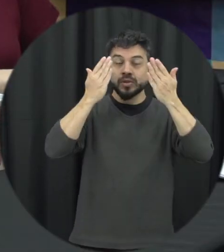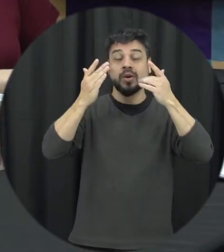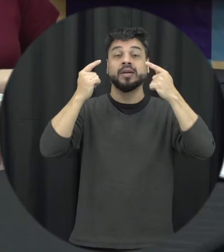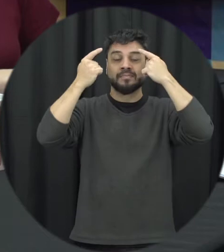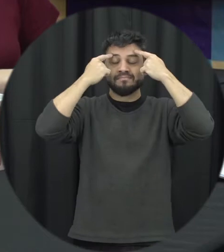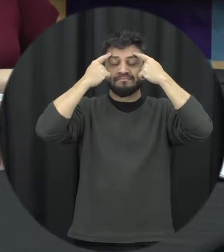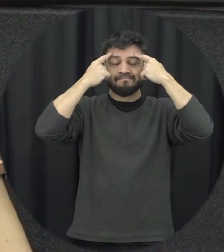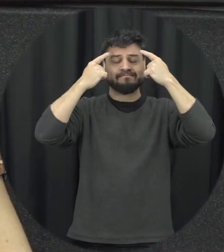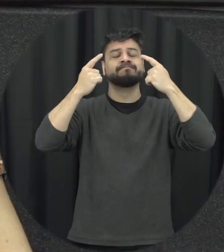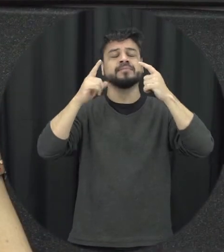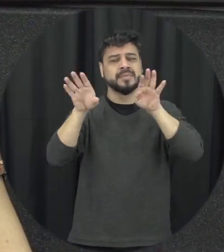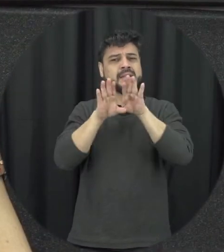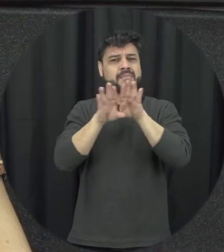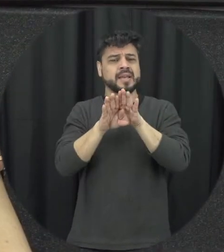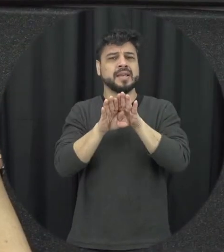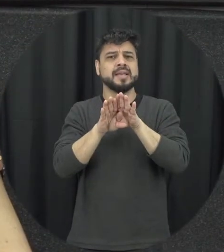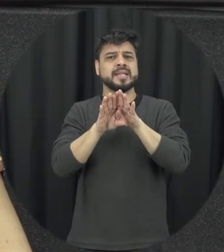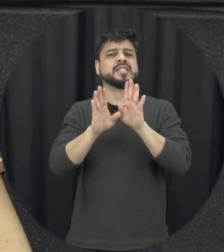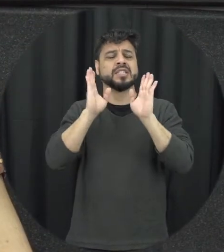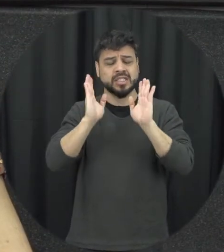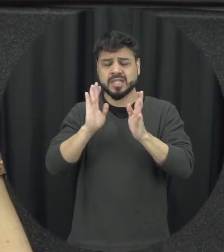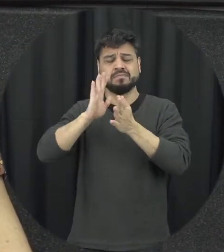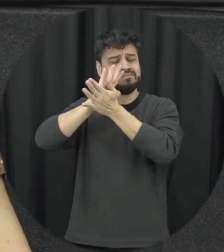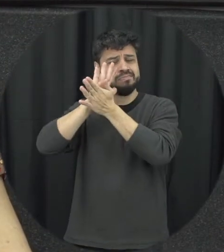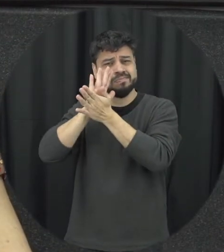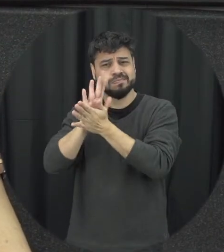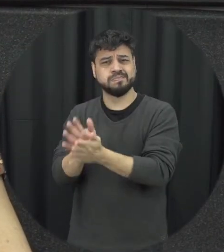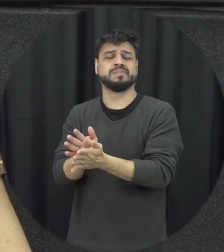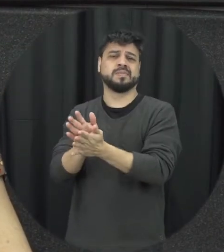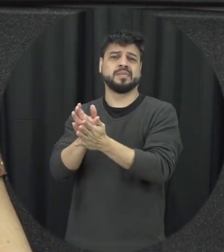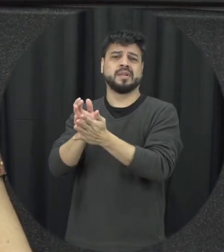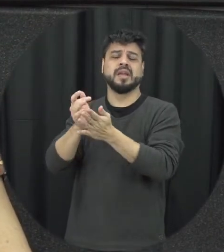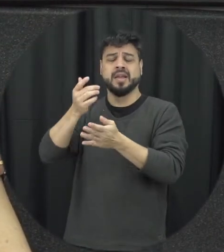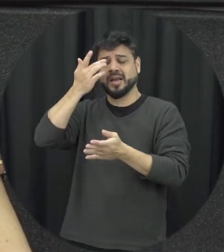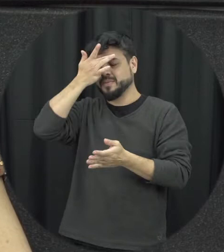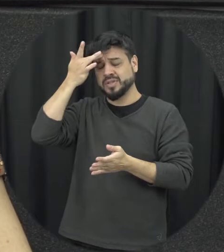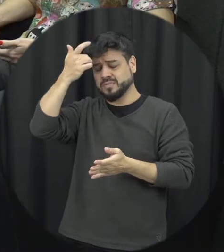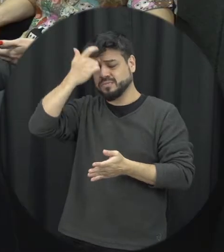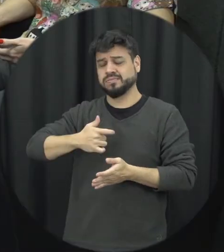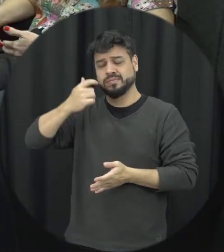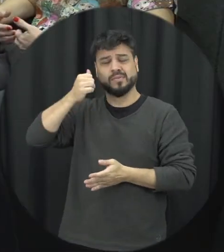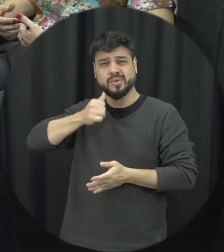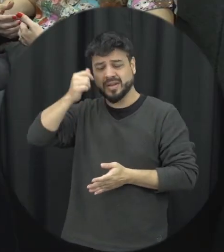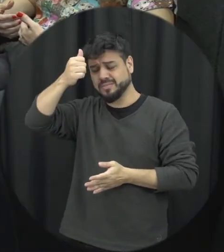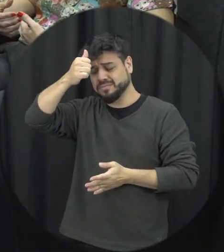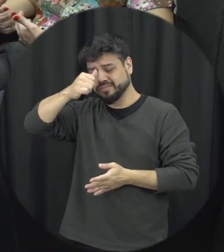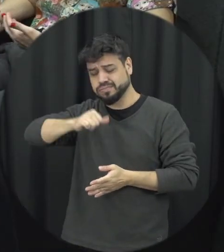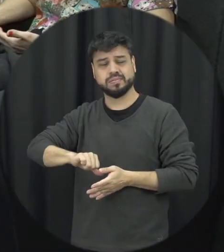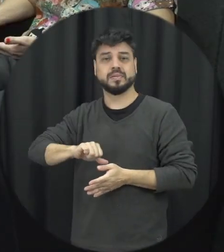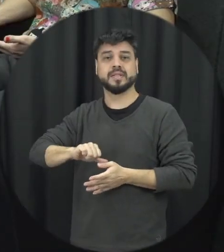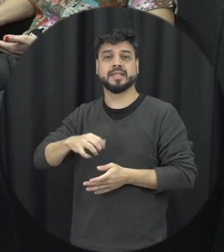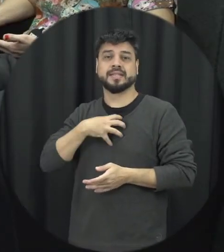vezes ela é suficientemente capaz de minar auto-confiança dessa mulher e deixar essa mulher